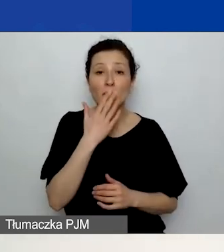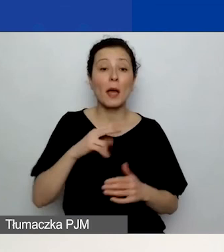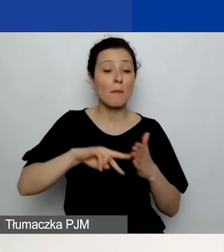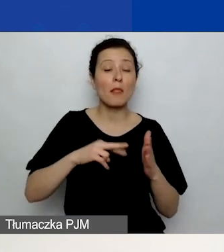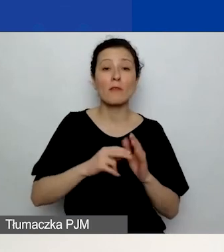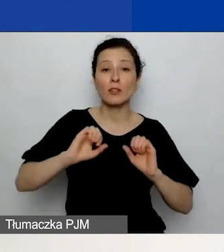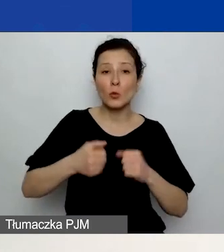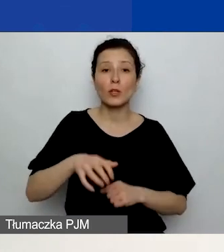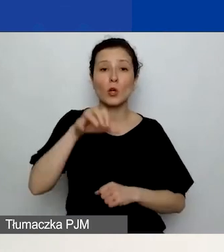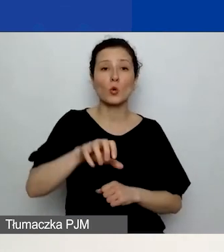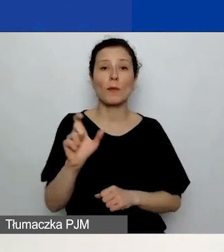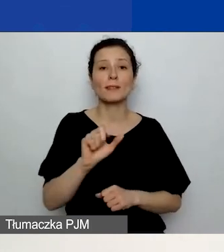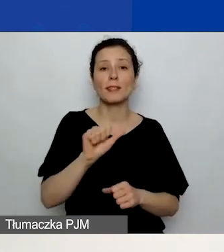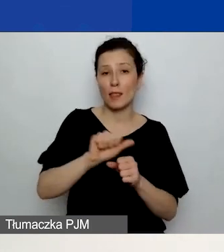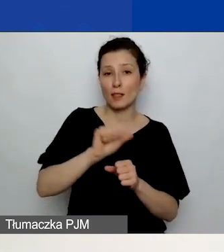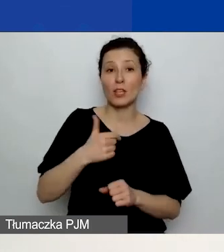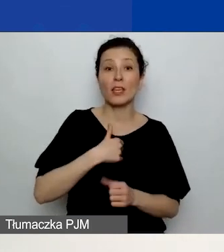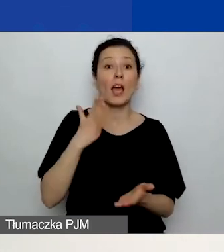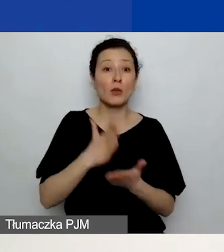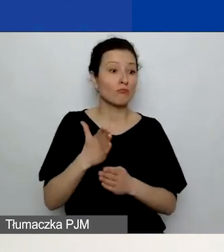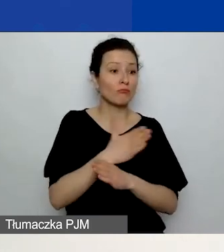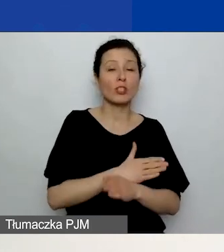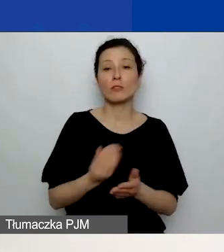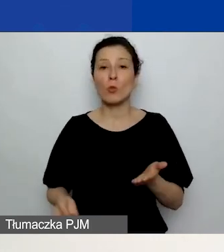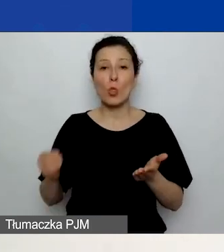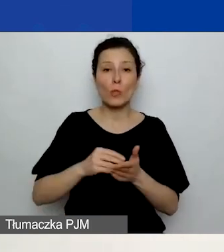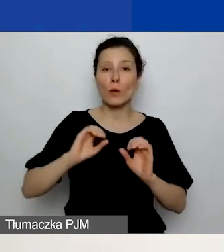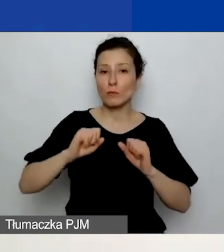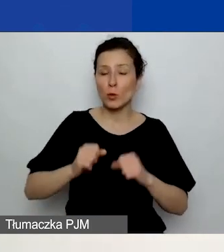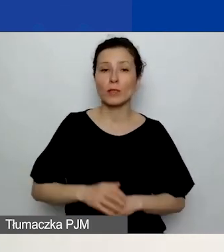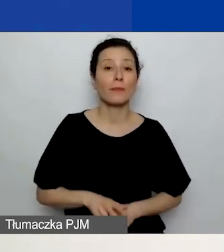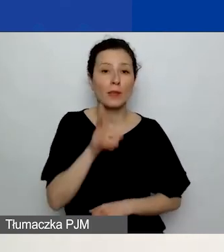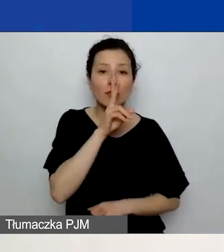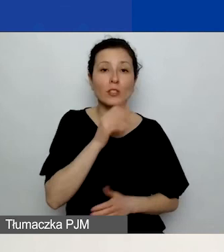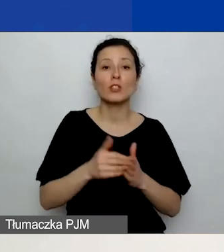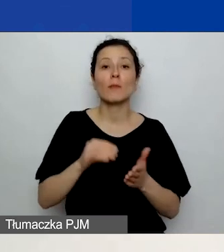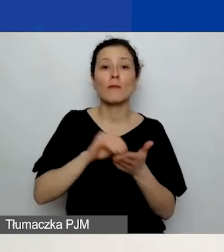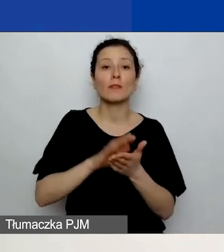Tu już dodałam działanie. Więc widzicie, że należy wpisać tytuł, termin realizacji.